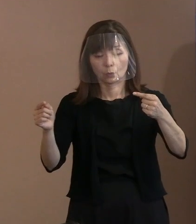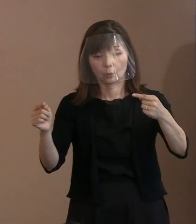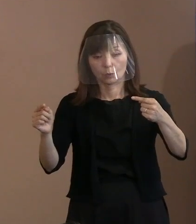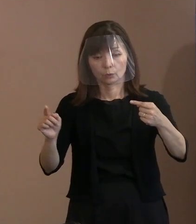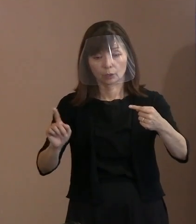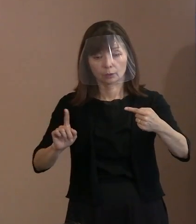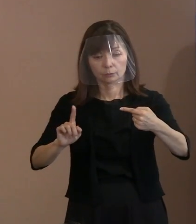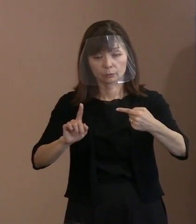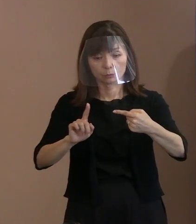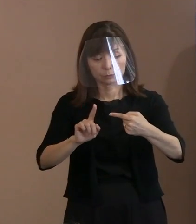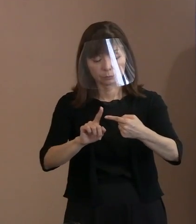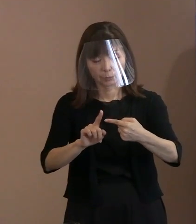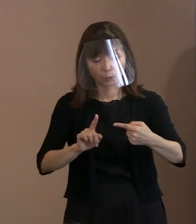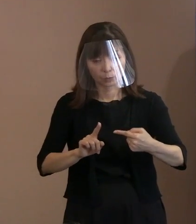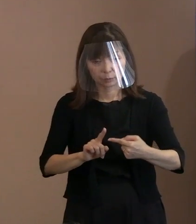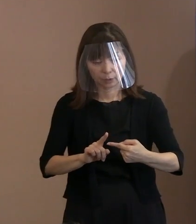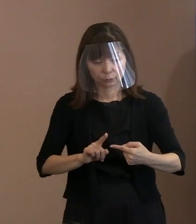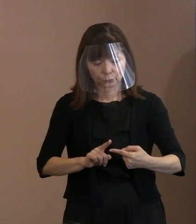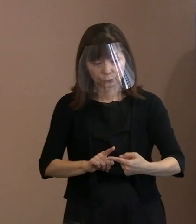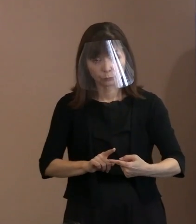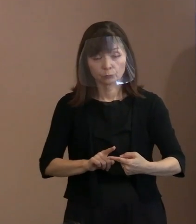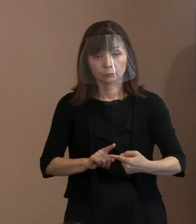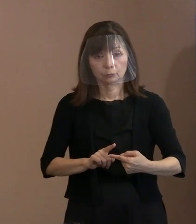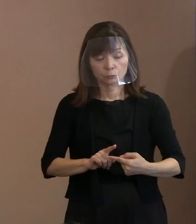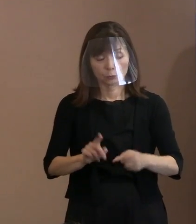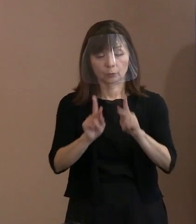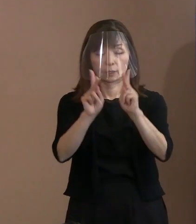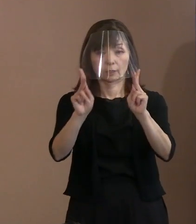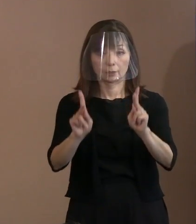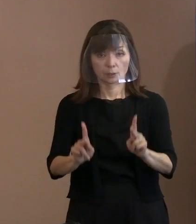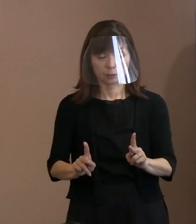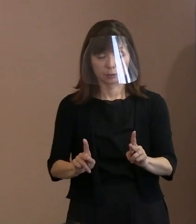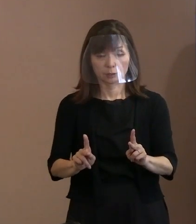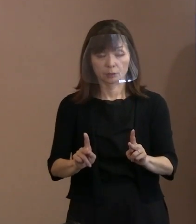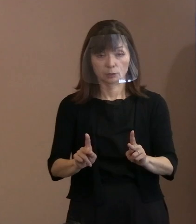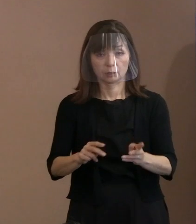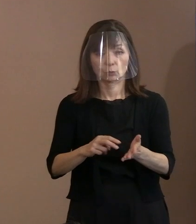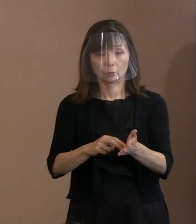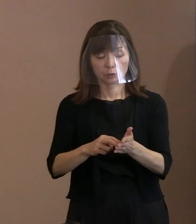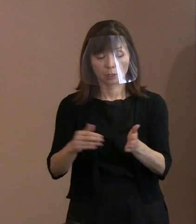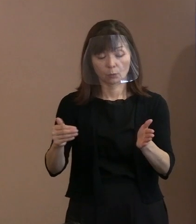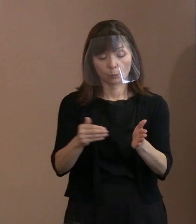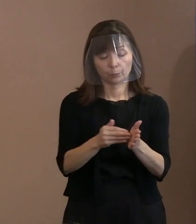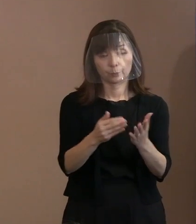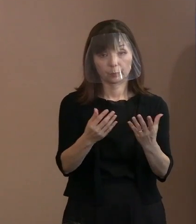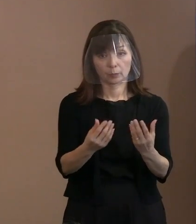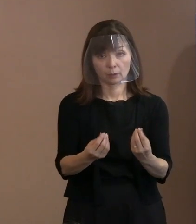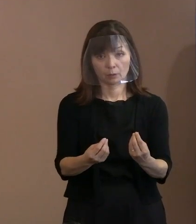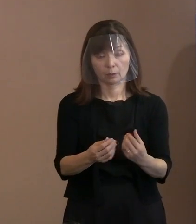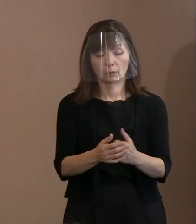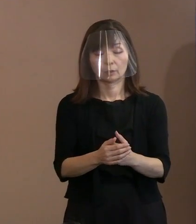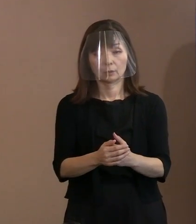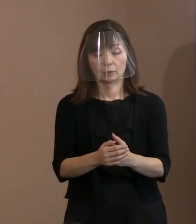ということが課題ですよと､ こういう言い方で整理されたんですね｡ どちらかというと現状が間違っているんで､